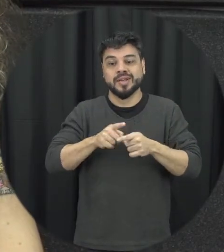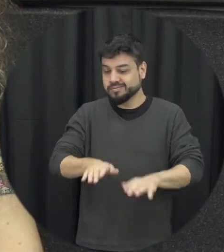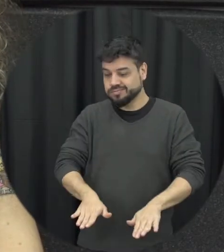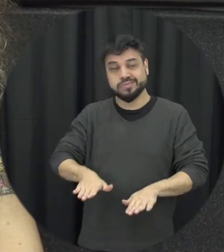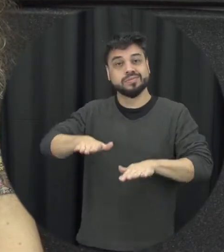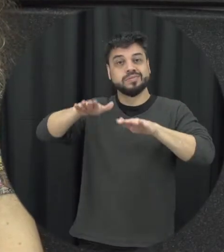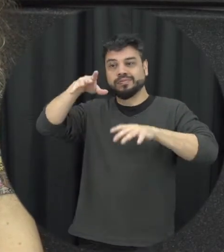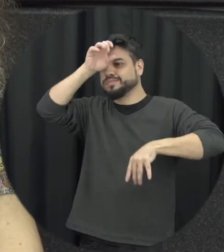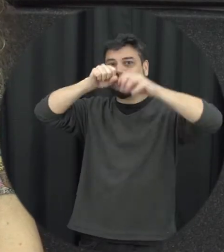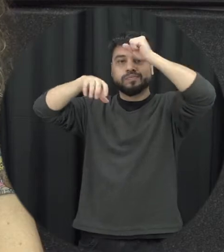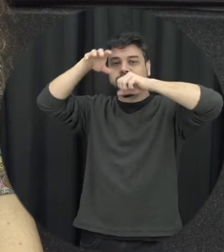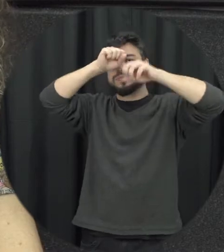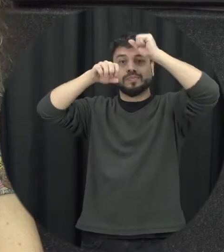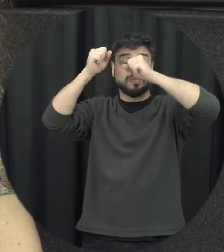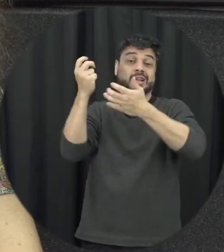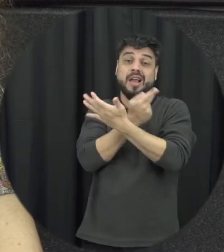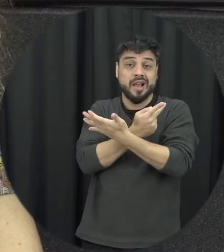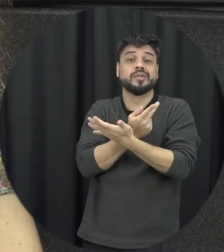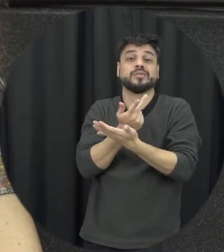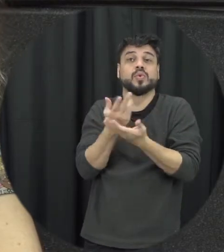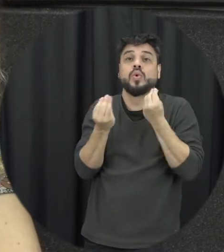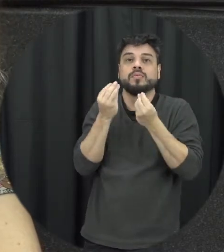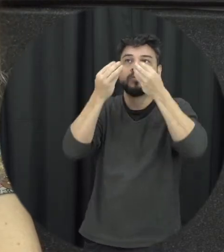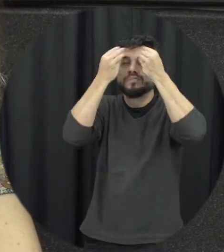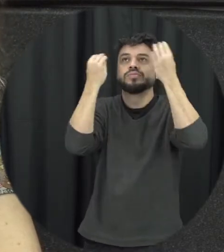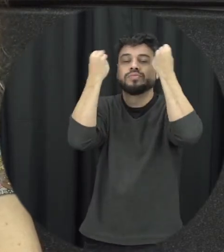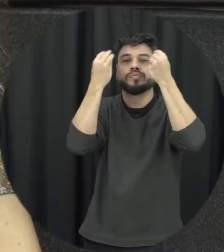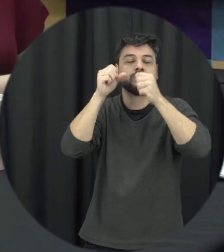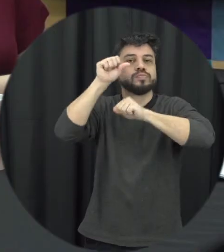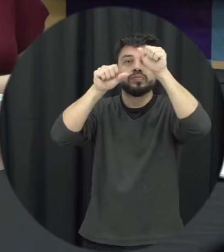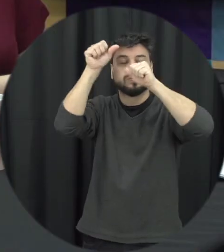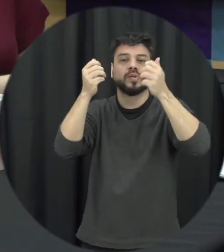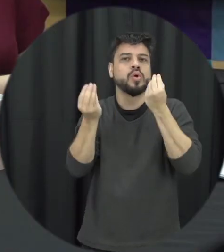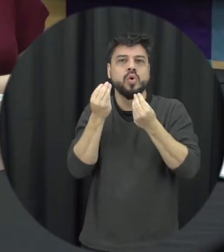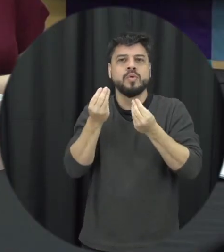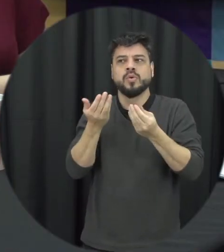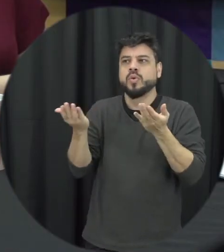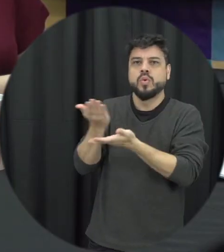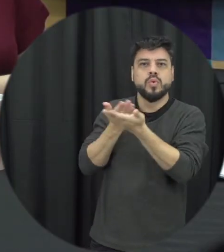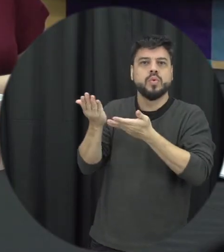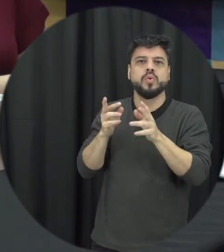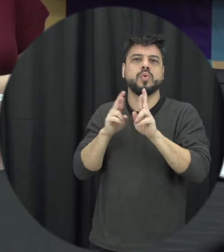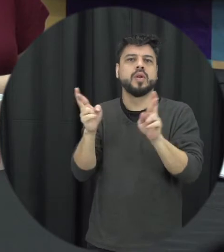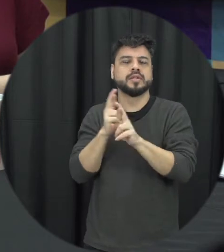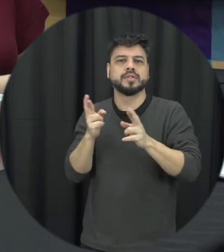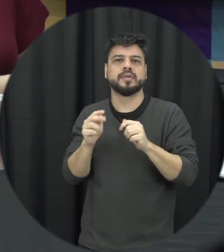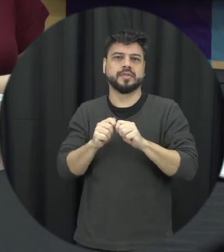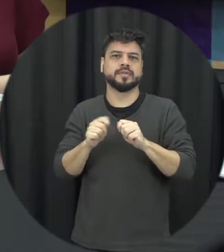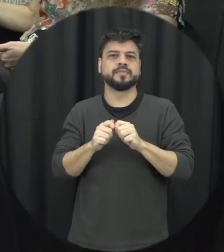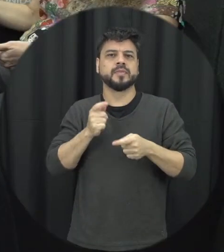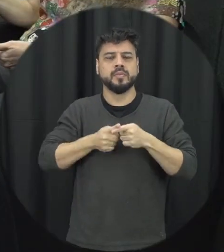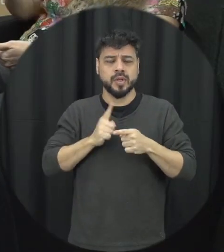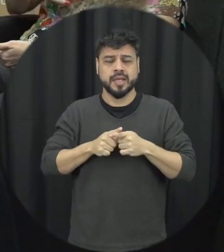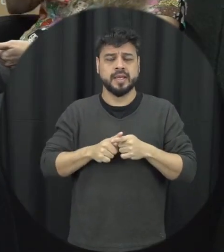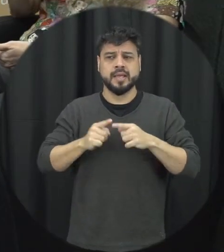errado essas formas de conviver e se relacionar é onde a gente diz respeita o outro para que a gente